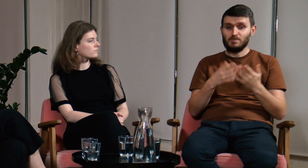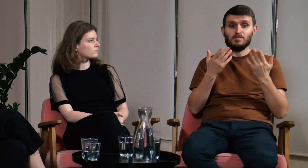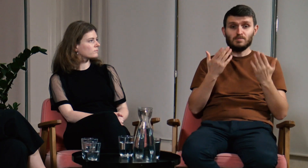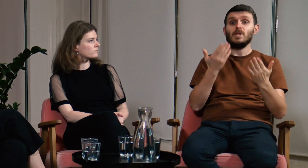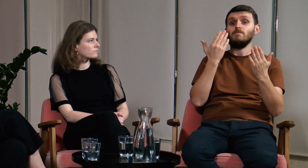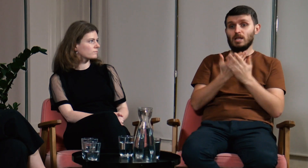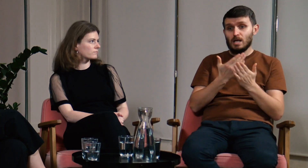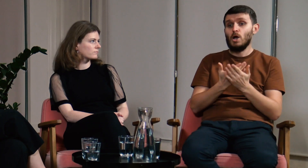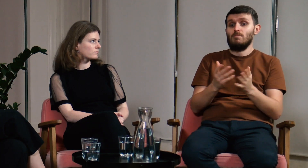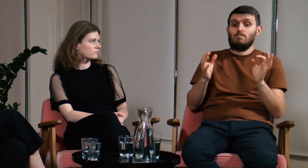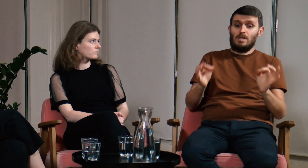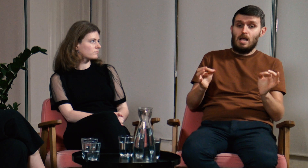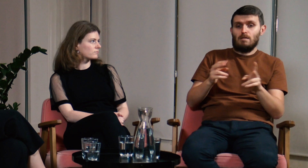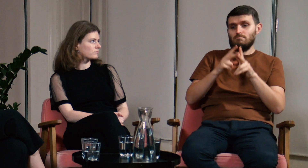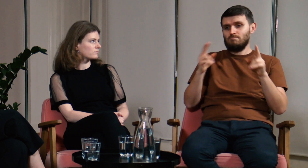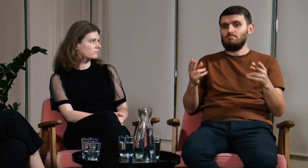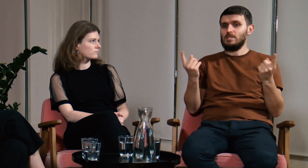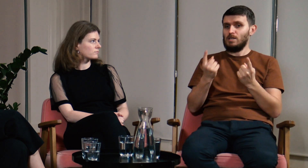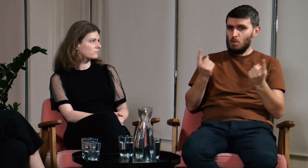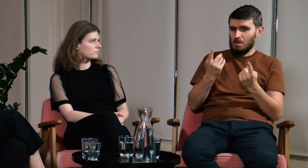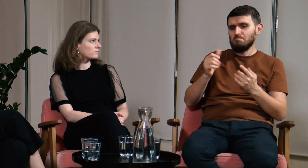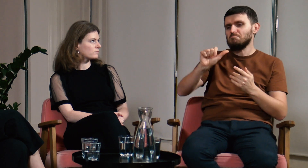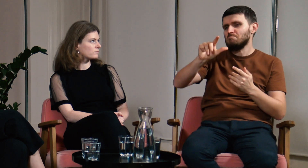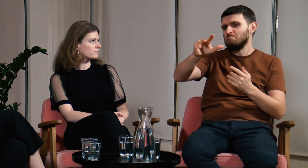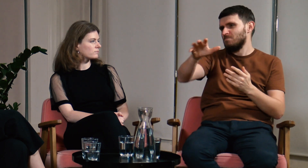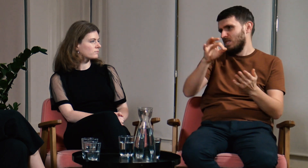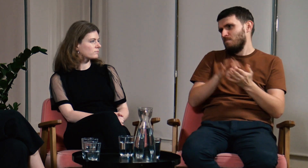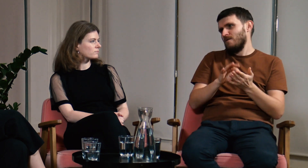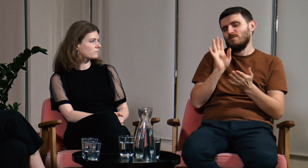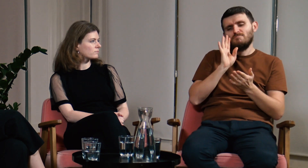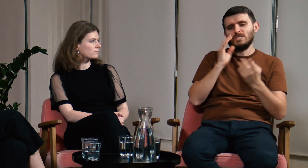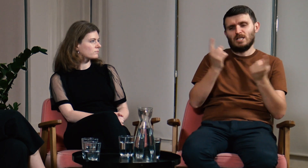Myślę, że to dobry czas na to, aby każdy kto jest związany z językiem migowym,